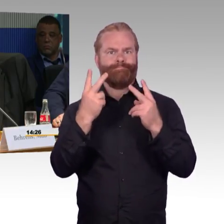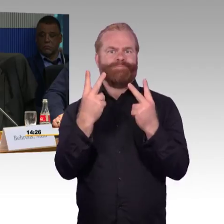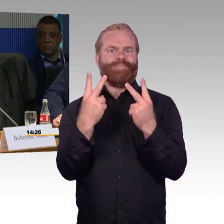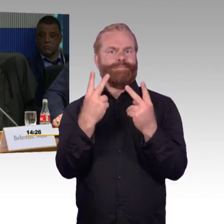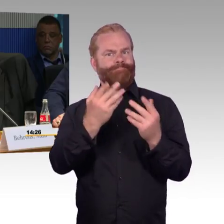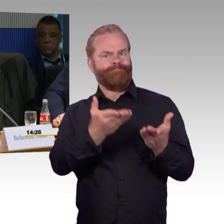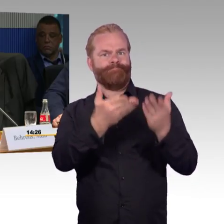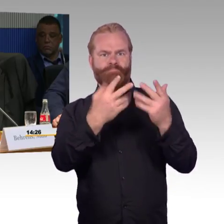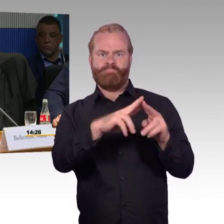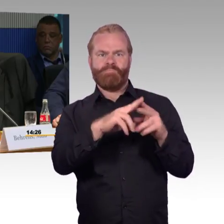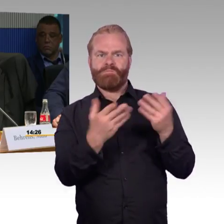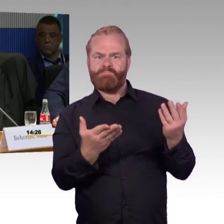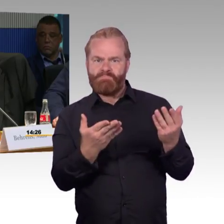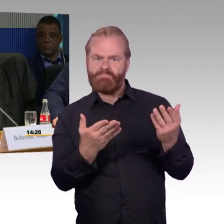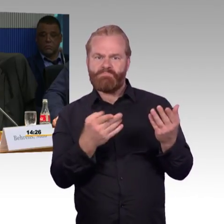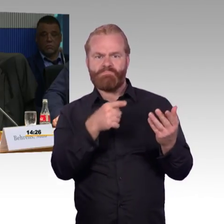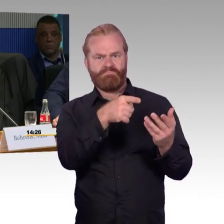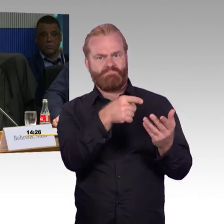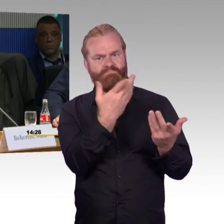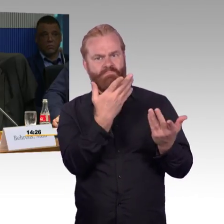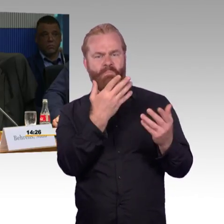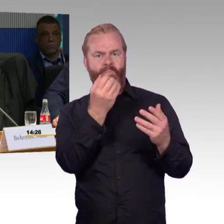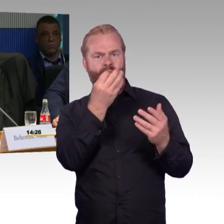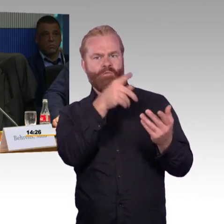und würde in Richtung Wolmirstedt aussteigen Richtung Stendal,